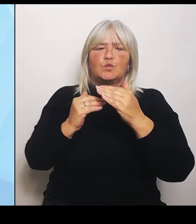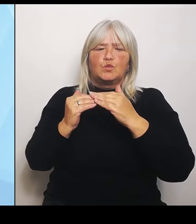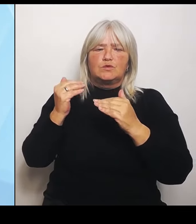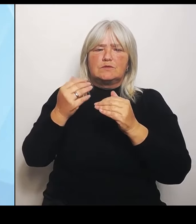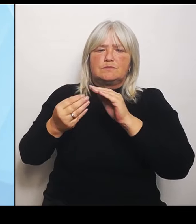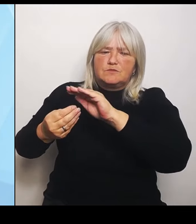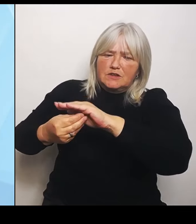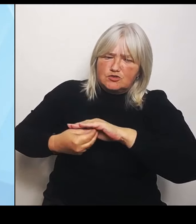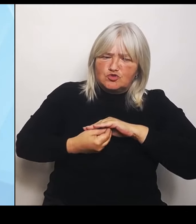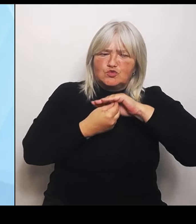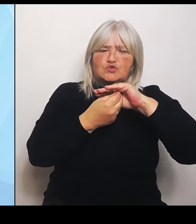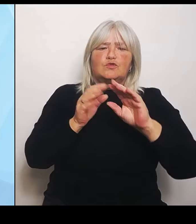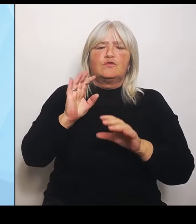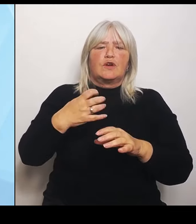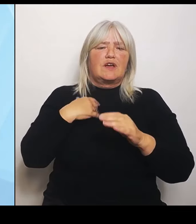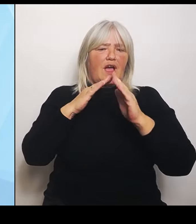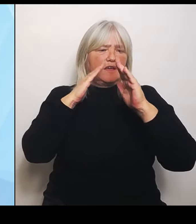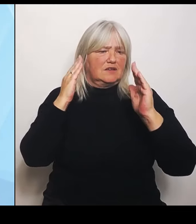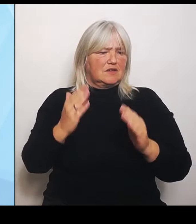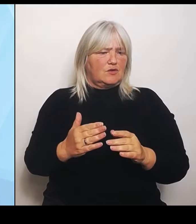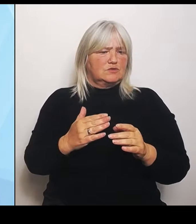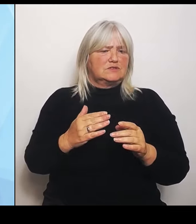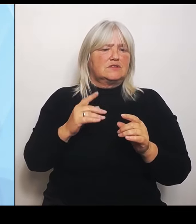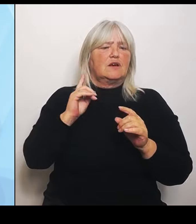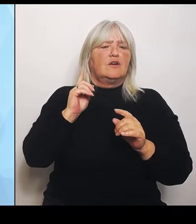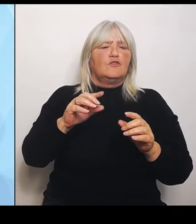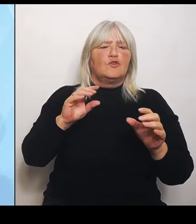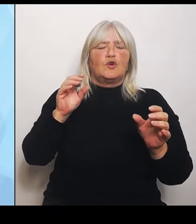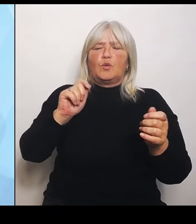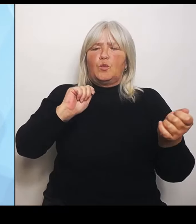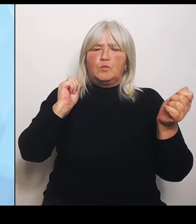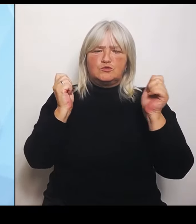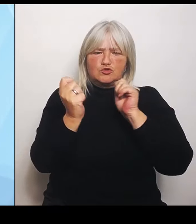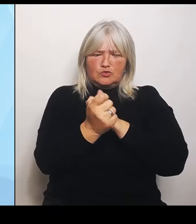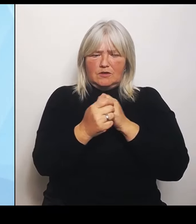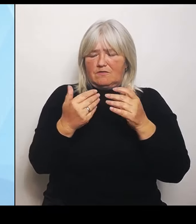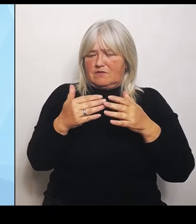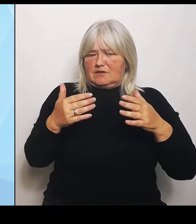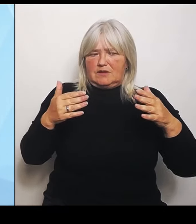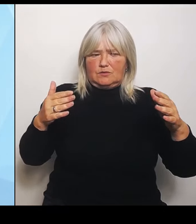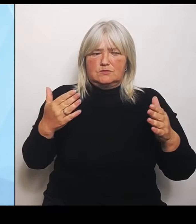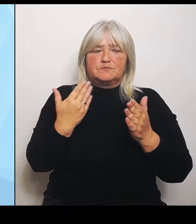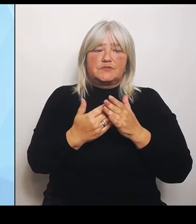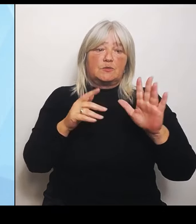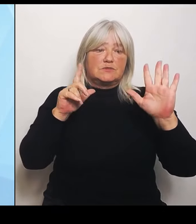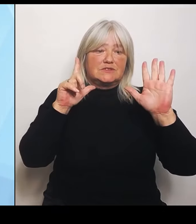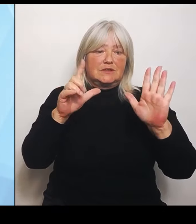Deswegen diese Sieben- Punkte- Plan. Ziel ist es, dass trotz der aktuellen Probleme vieler Krankenhäuser auch